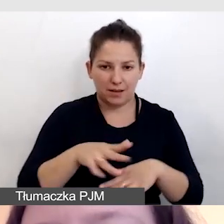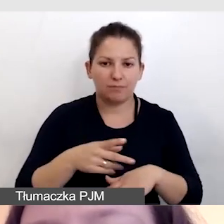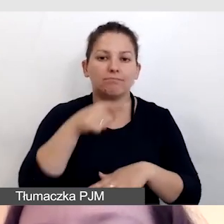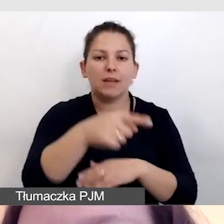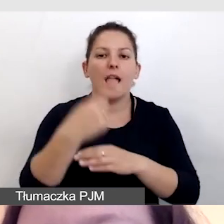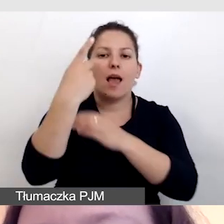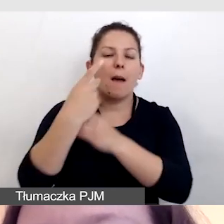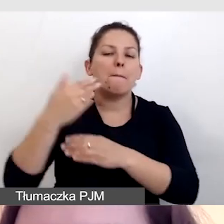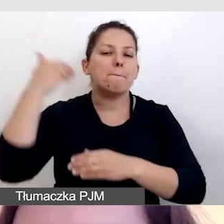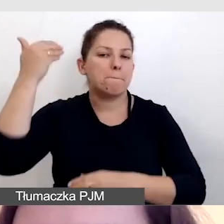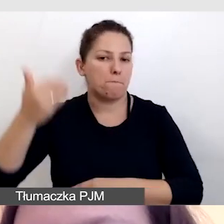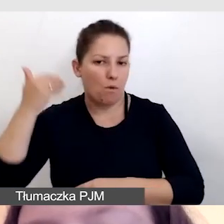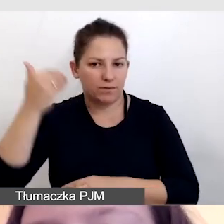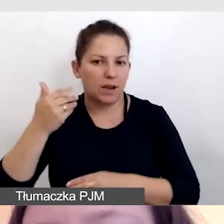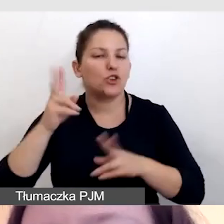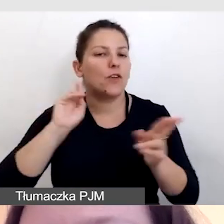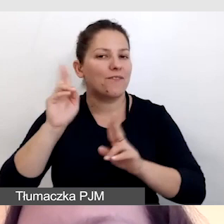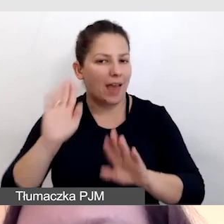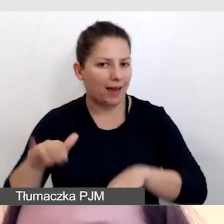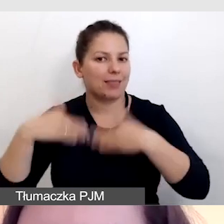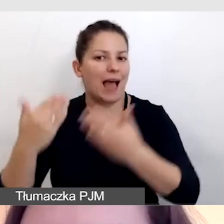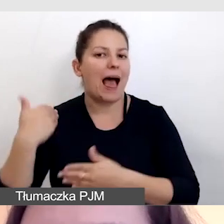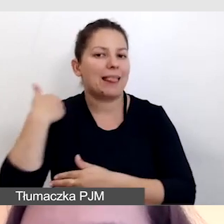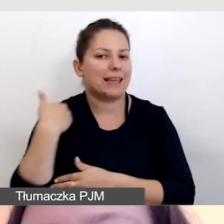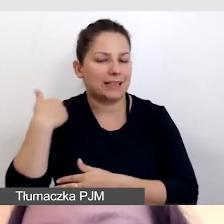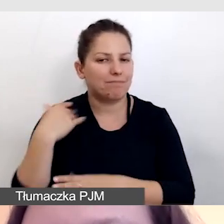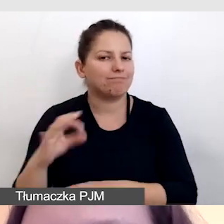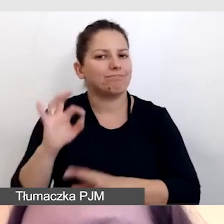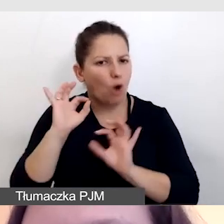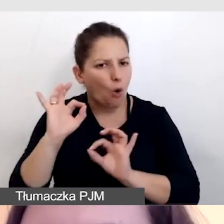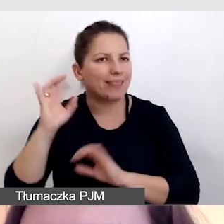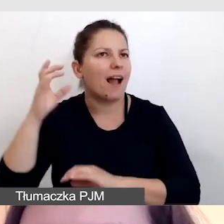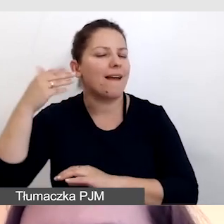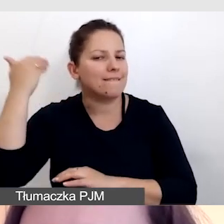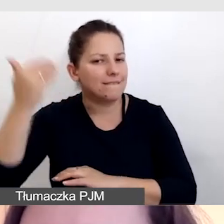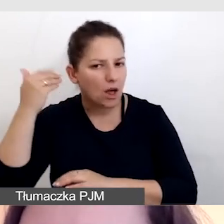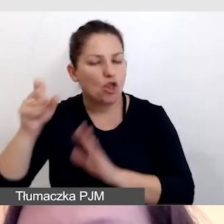i dostarczaliśmy dźwięk angielski w oryginale do Wielkiej Brytanii.